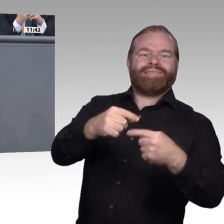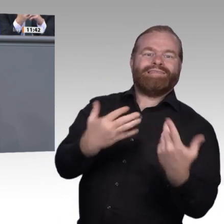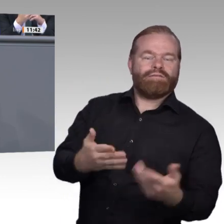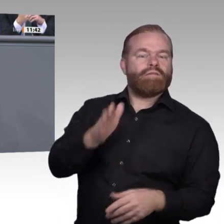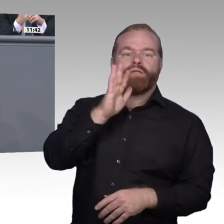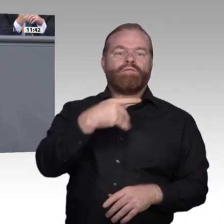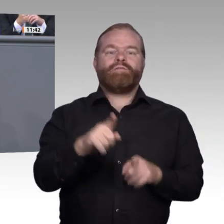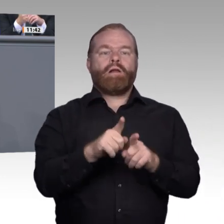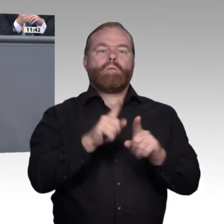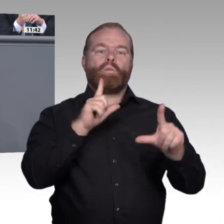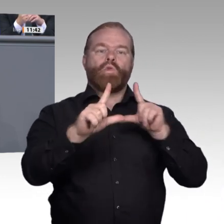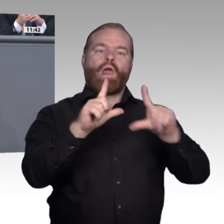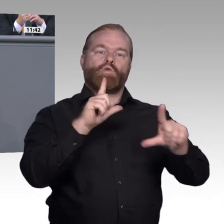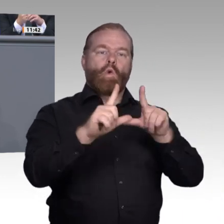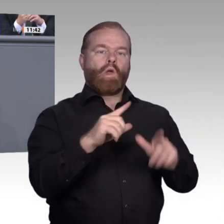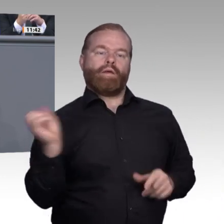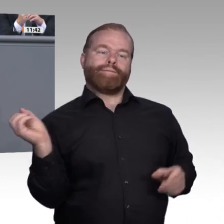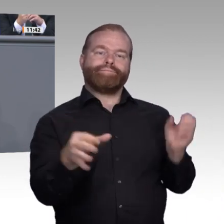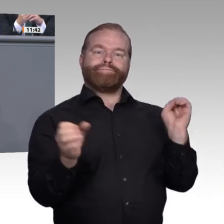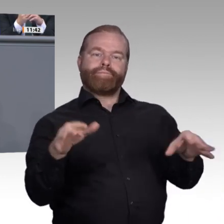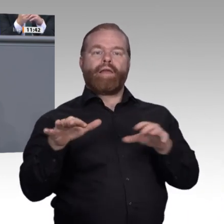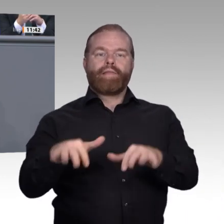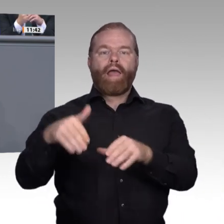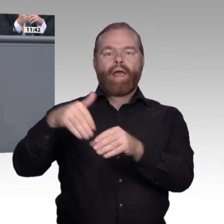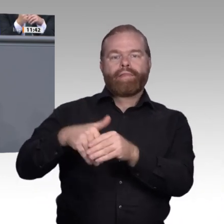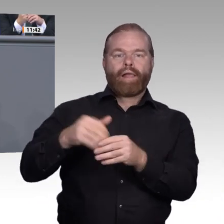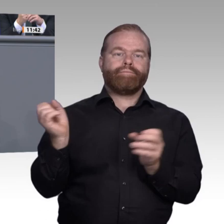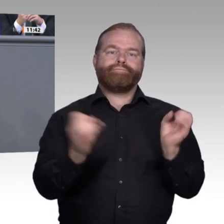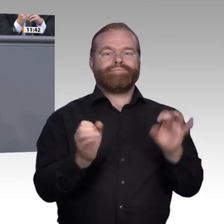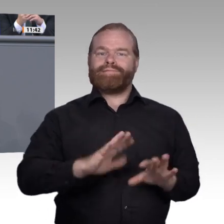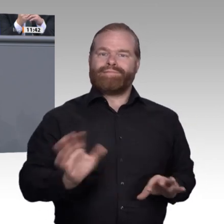wollen, dieses Versprechen an die junge Generation müssen wir leisten. Dabei wollen